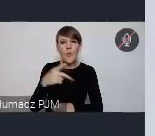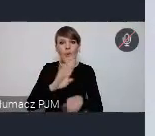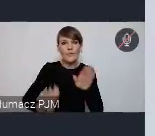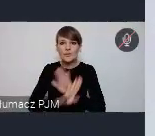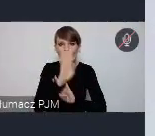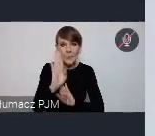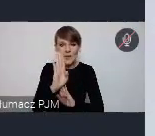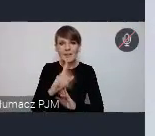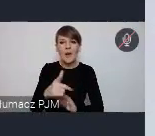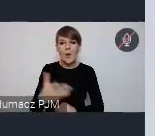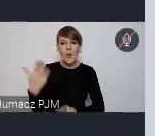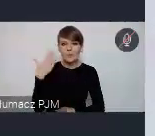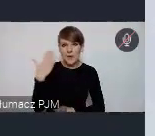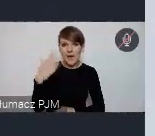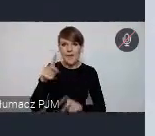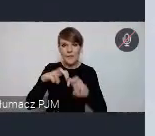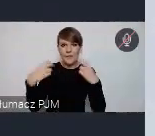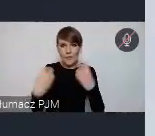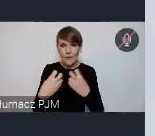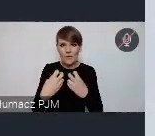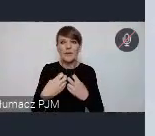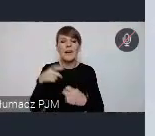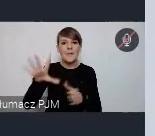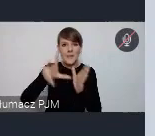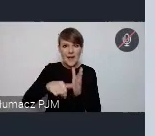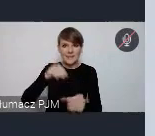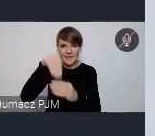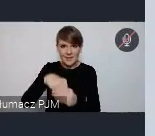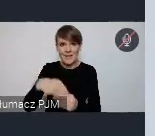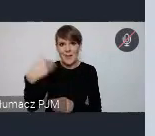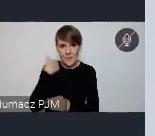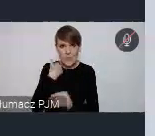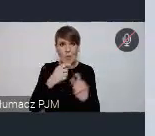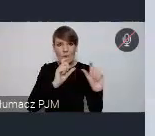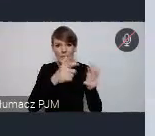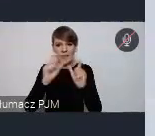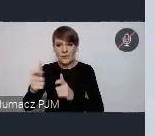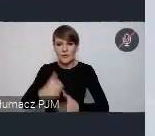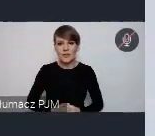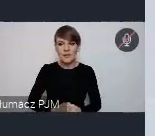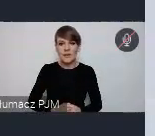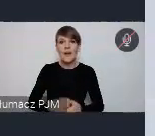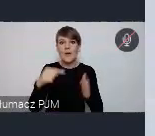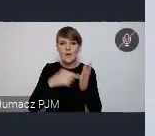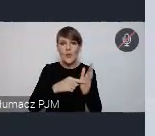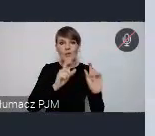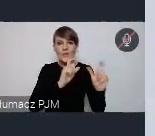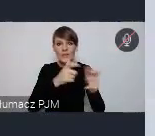z ostatnich Forów, gdzie miasta uczestniczyły w tych wydarzeniach. To są wydarzenia skupione, jak nazwa wskazuje wokół jakiejś